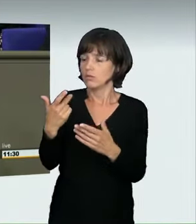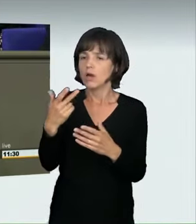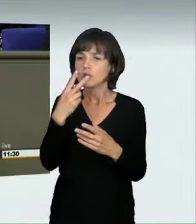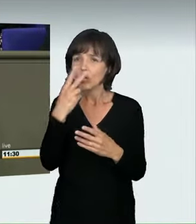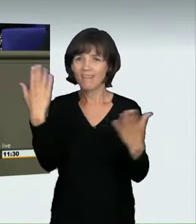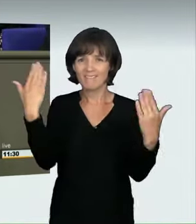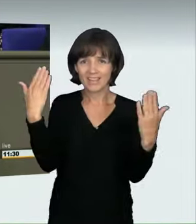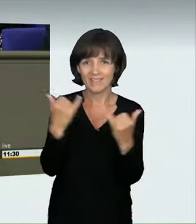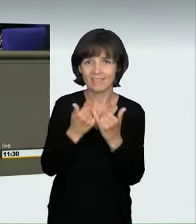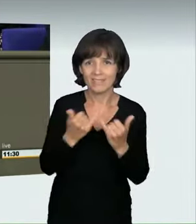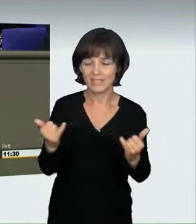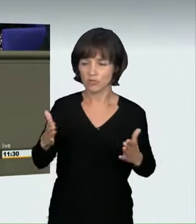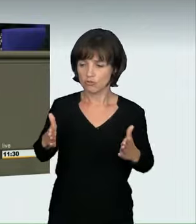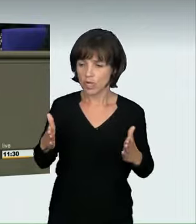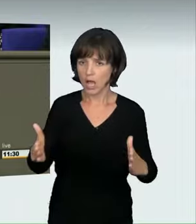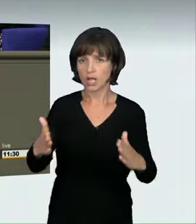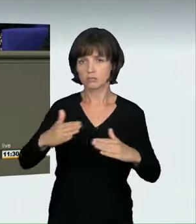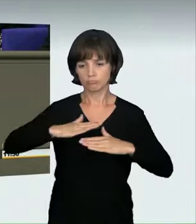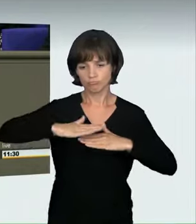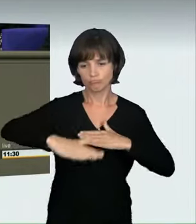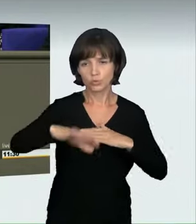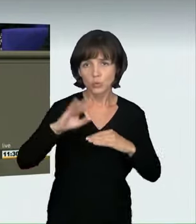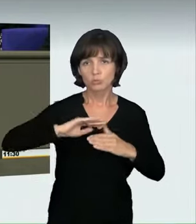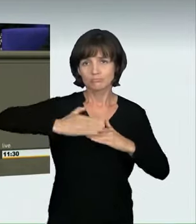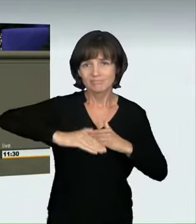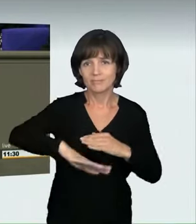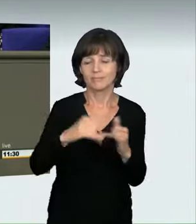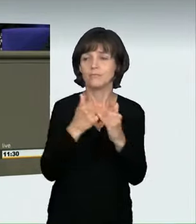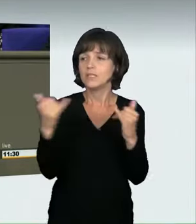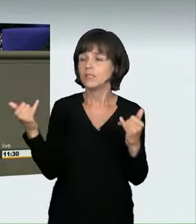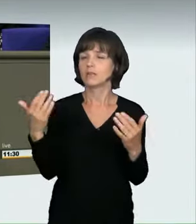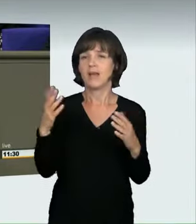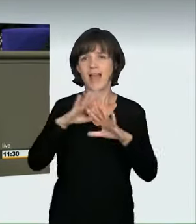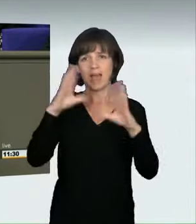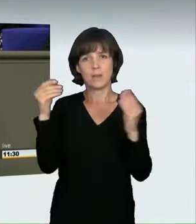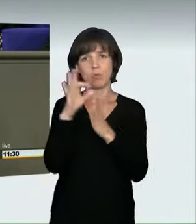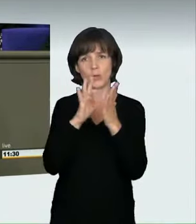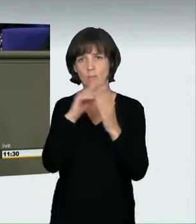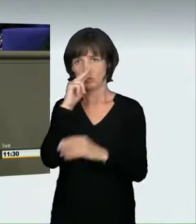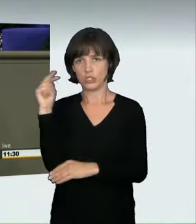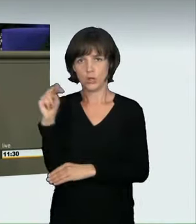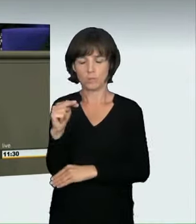der Frage, ob viel Verkehr ist oder nicht. Darum haben wir Ihnen einen Vorschlag gemacht, der zwei Begriffe beinhaltet,